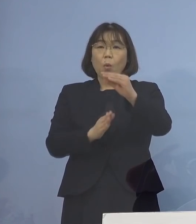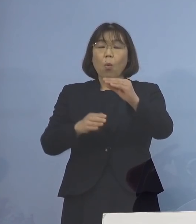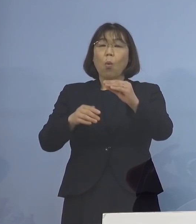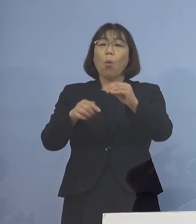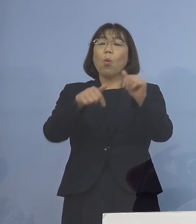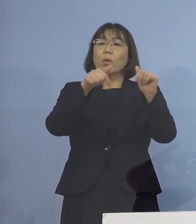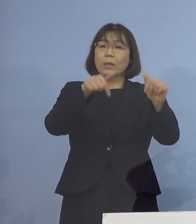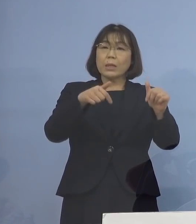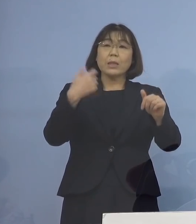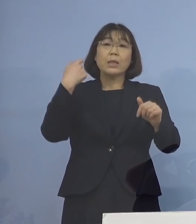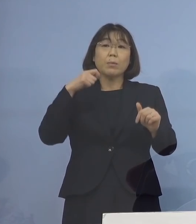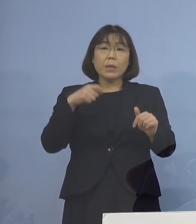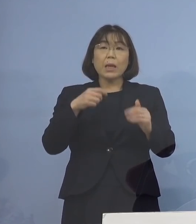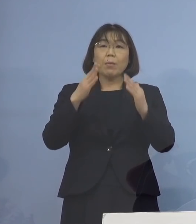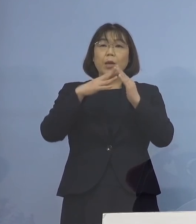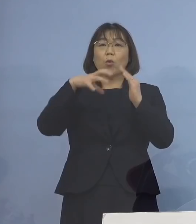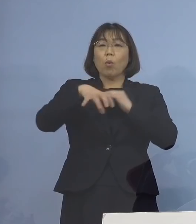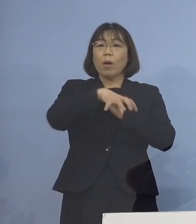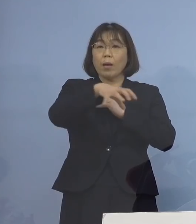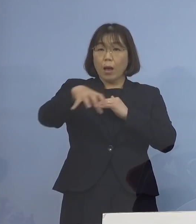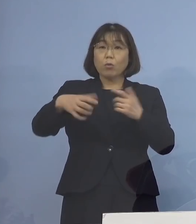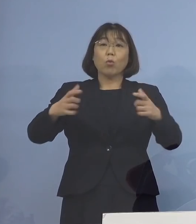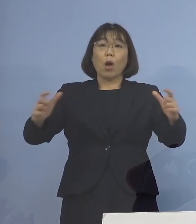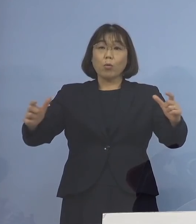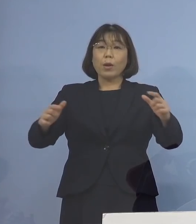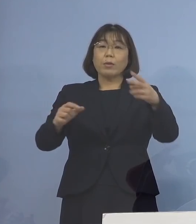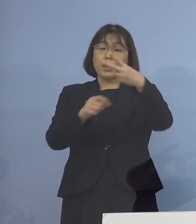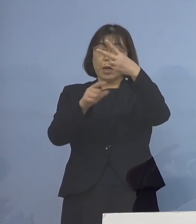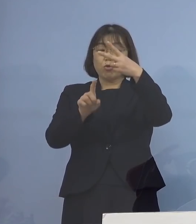会場が増えてきます 2月11日からですね